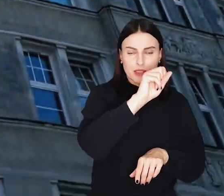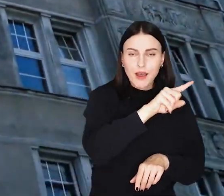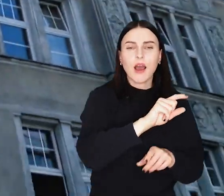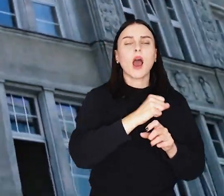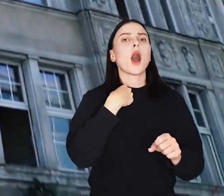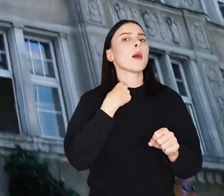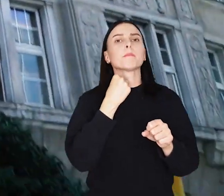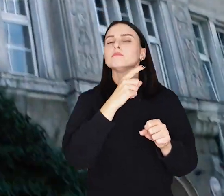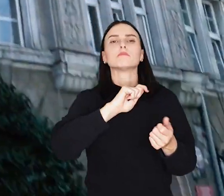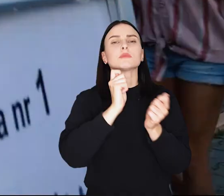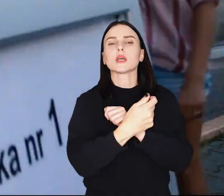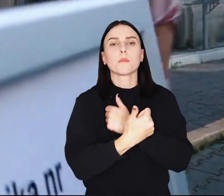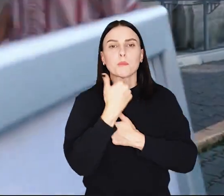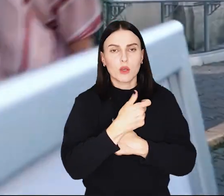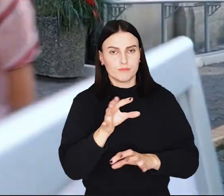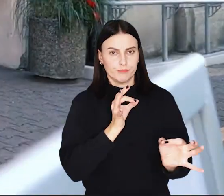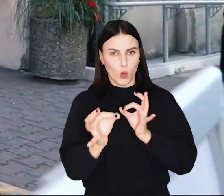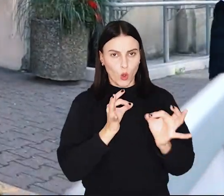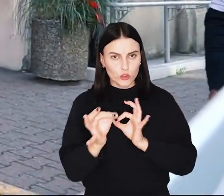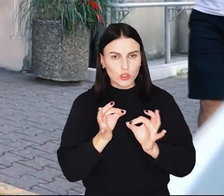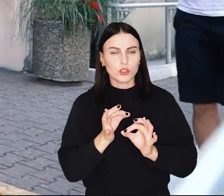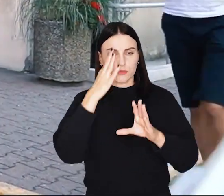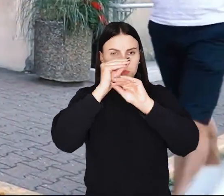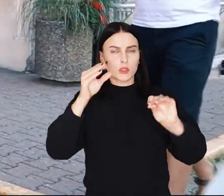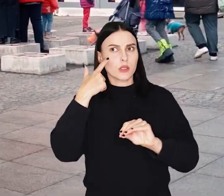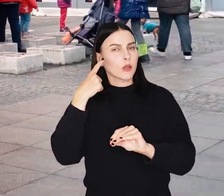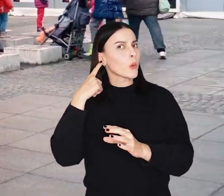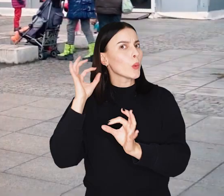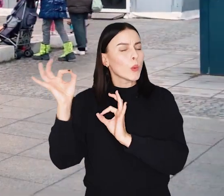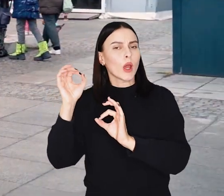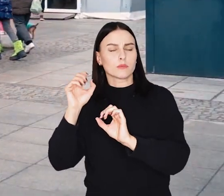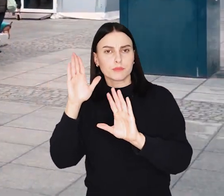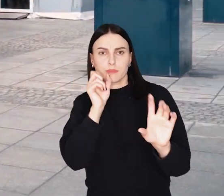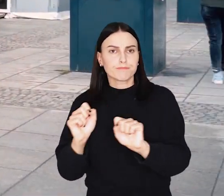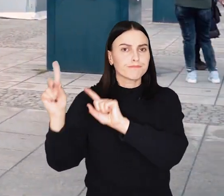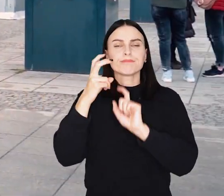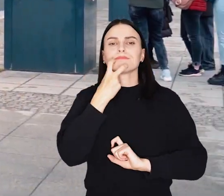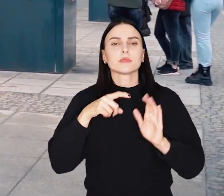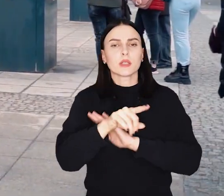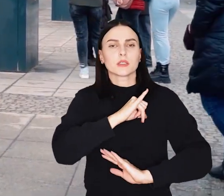Zmiana jest formą oszczędności podyktowaną zapowiadaną podwyżką ceny energii elektrycznej dla samorządów.